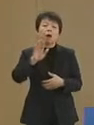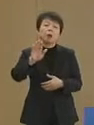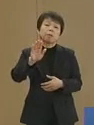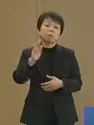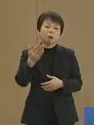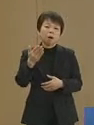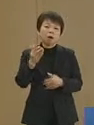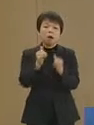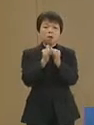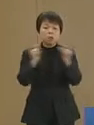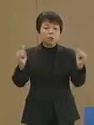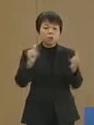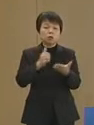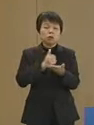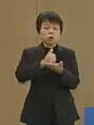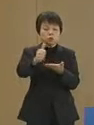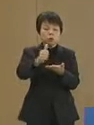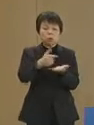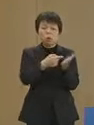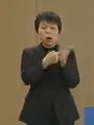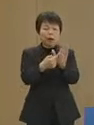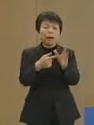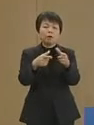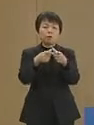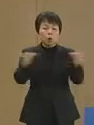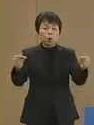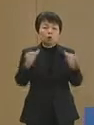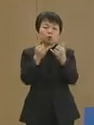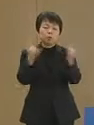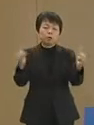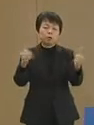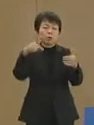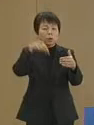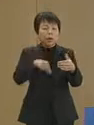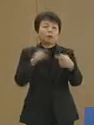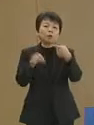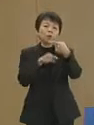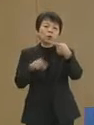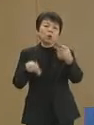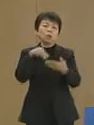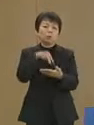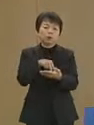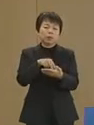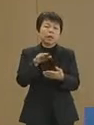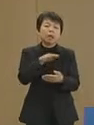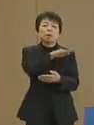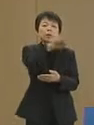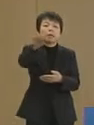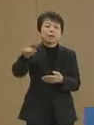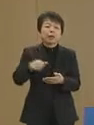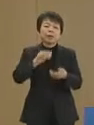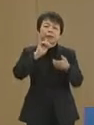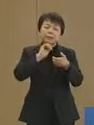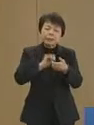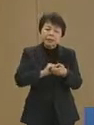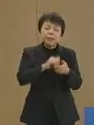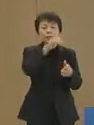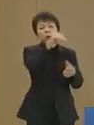民主主義を掲げる国の 国民の1人として 皆さまにはぜひ 投票所へご足労をいただき